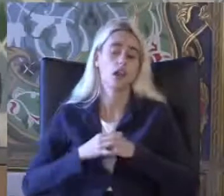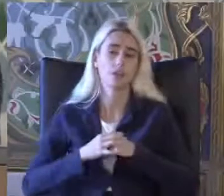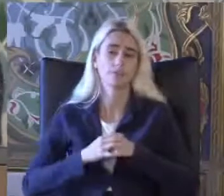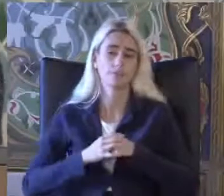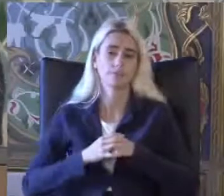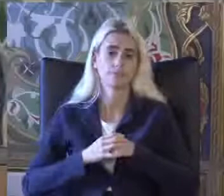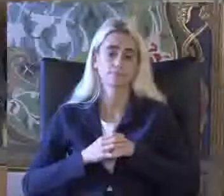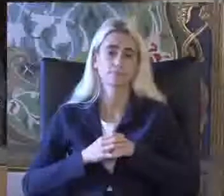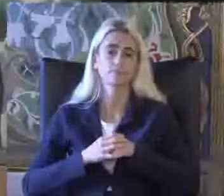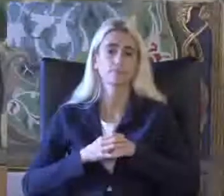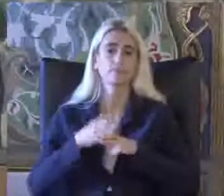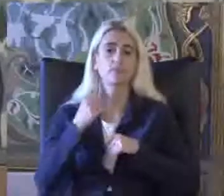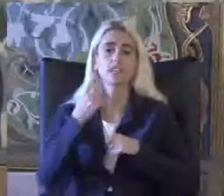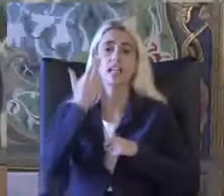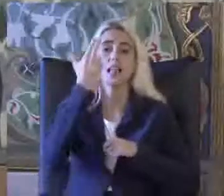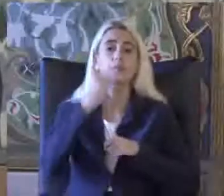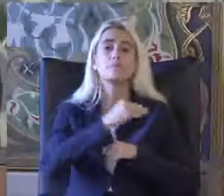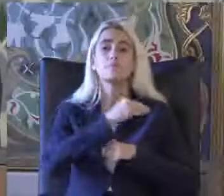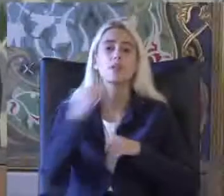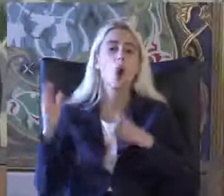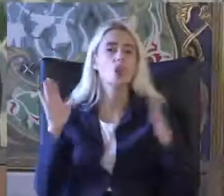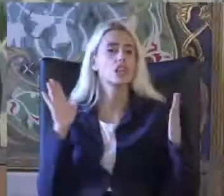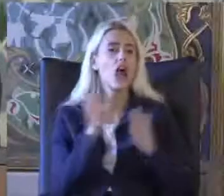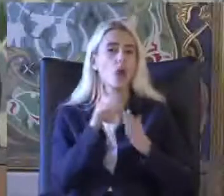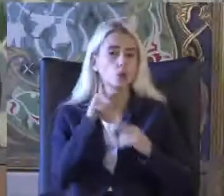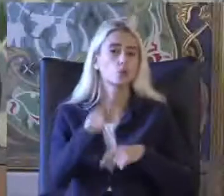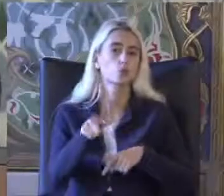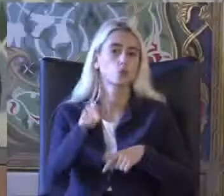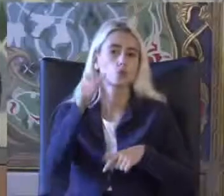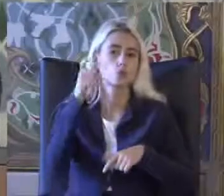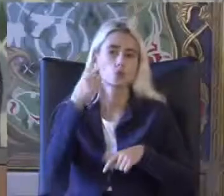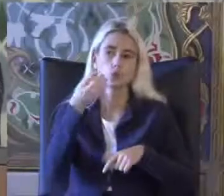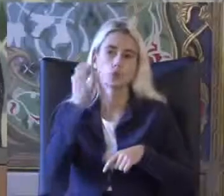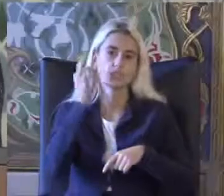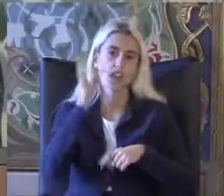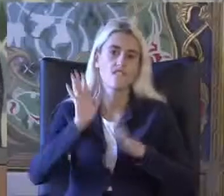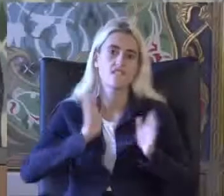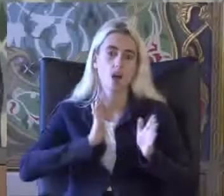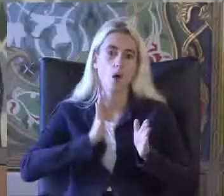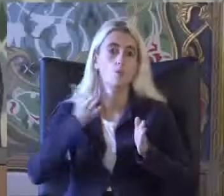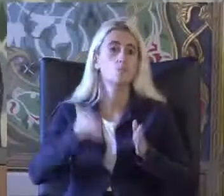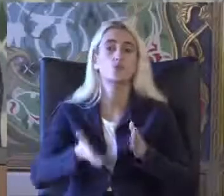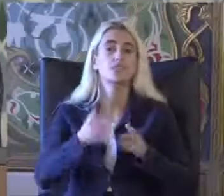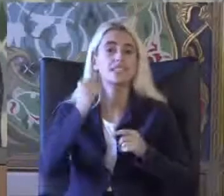Yaklaşık 7 milyon kişi var Türkiye'de Hastalığa sahip kişiler